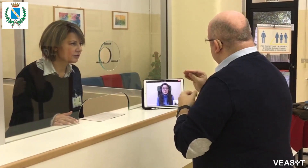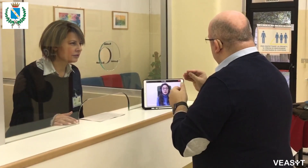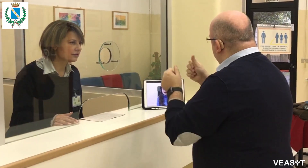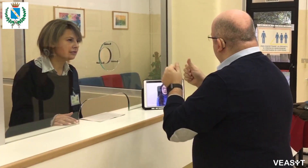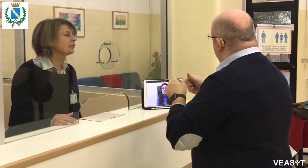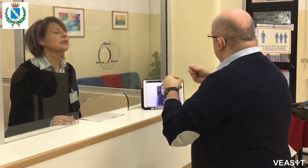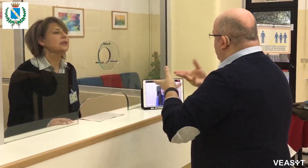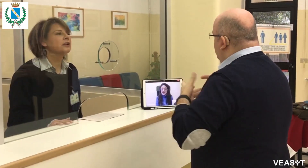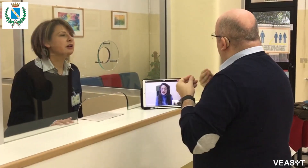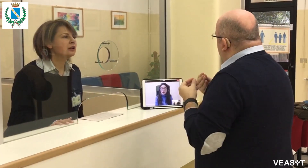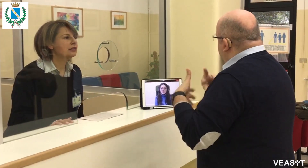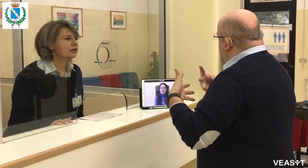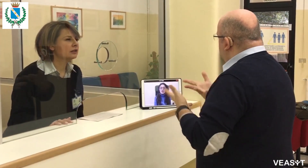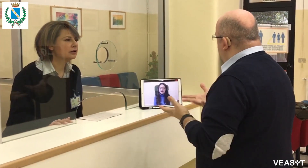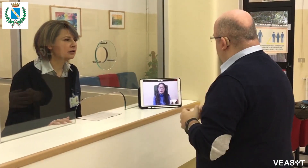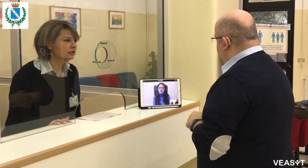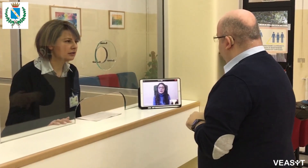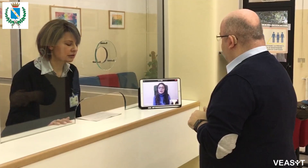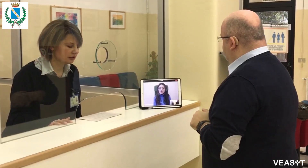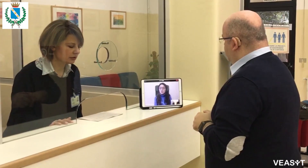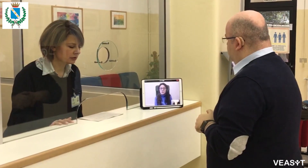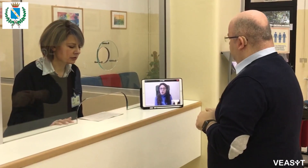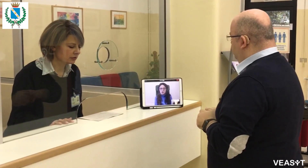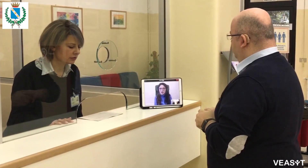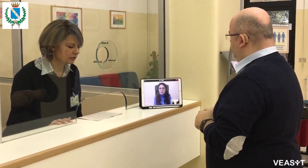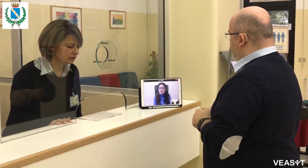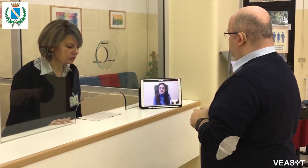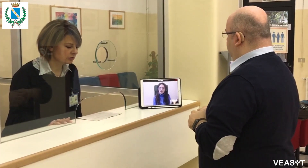Ho difficoltà a trovare casa. Volevo sapere se il Comune mi può aiutare in questo,